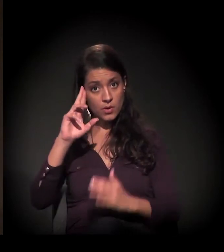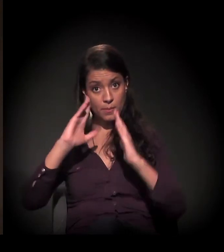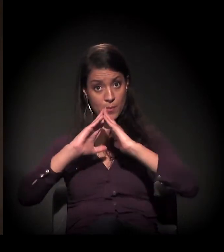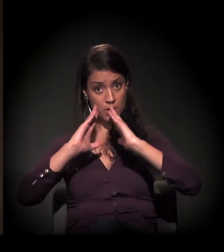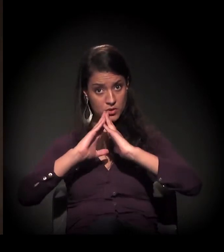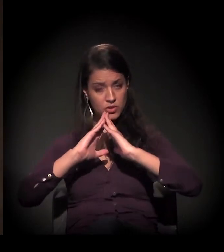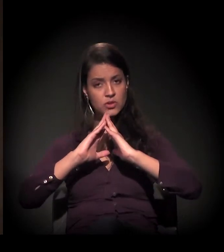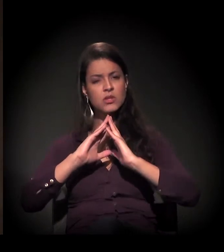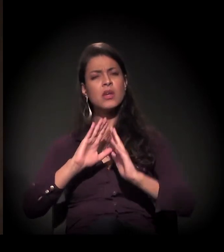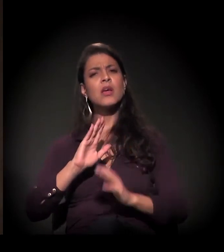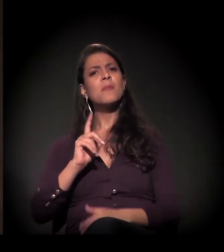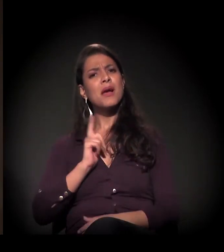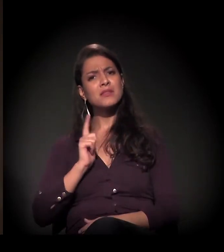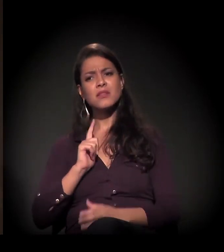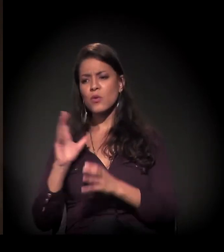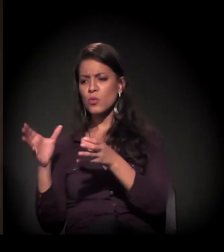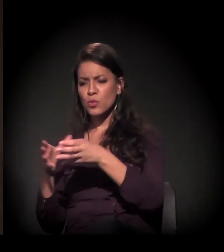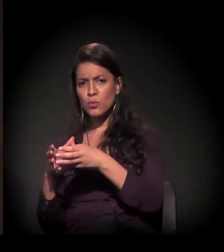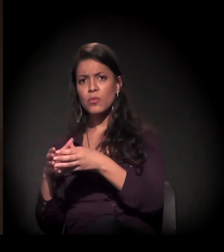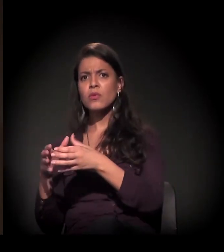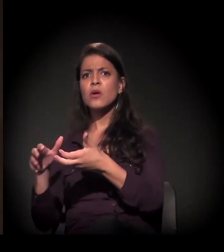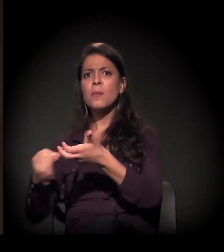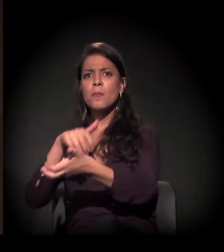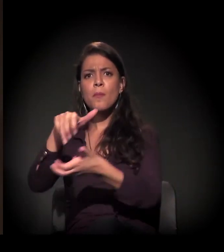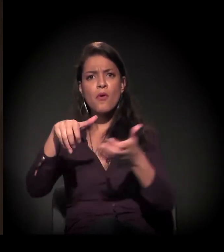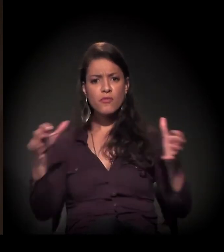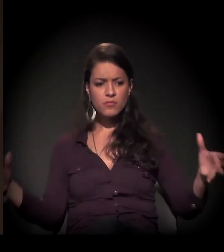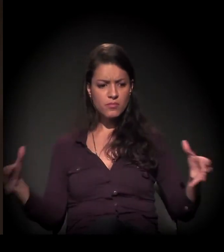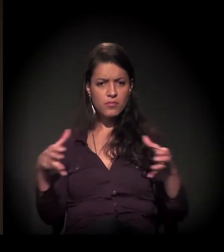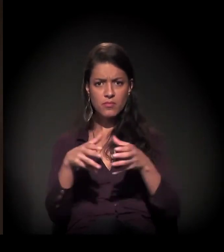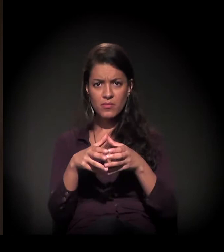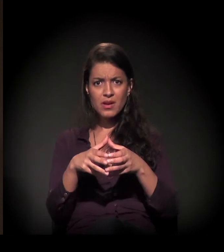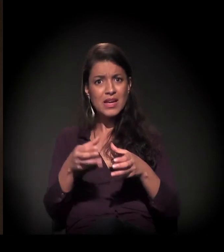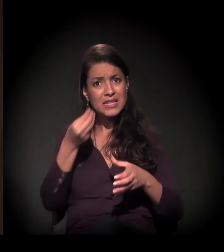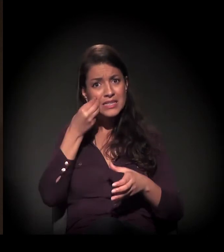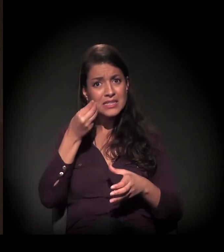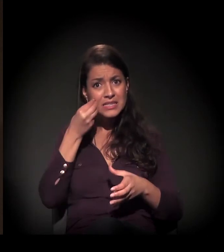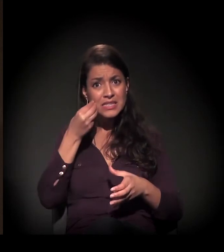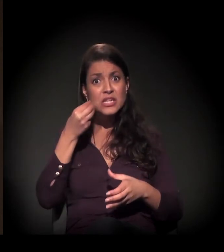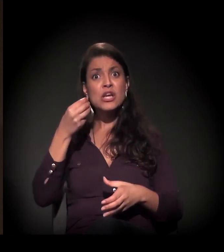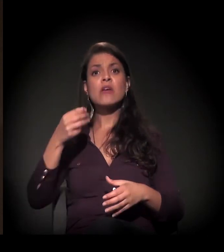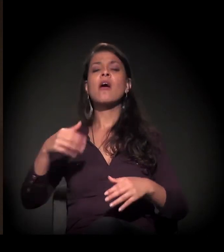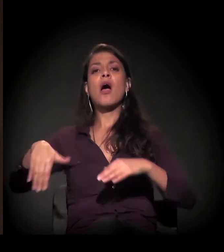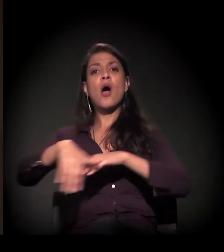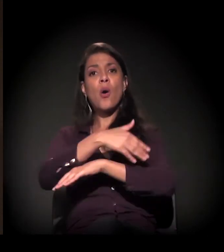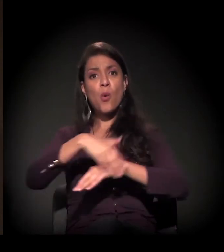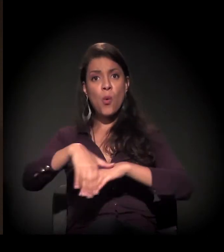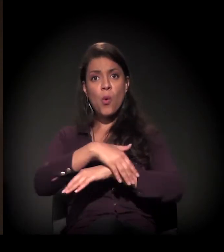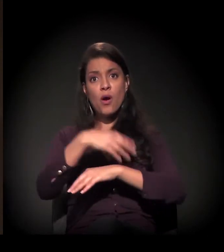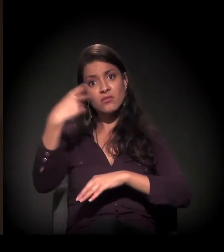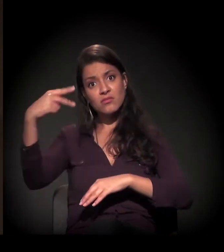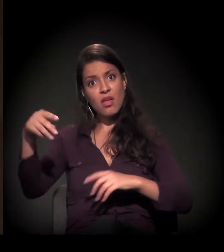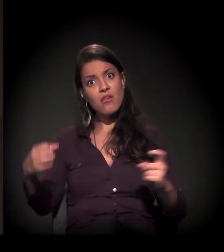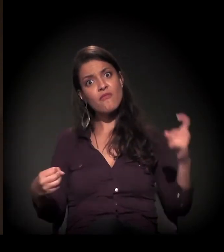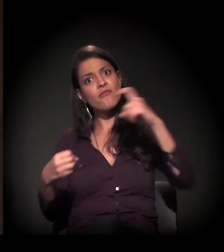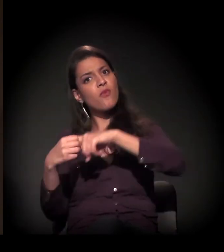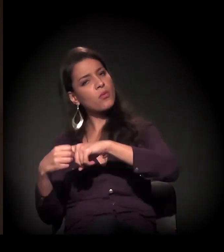Mas há uma decisão muito forte do conjunto dos movimentos da cidade, de não deixar essa reintegração de posse acontecer.